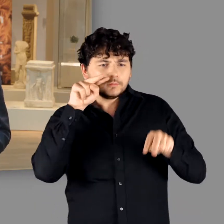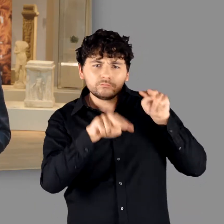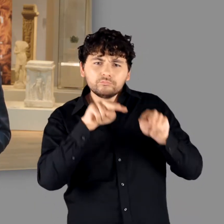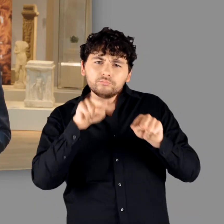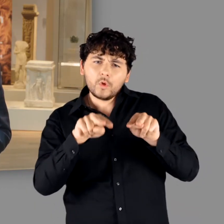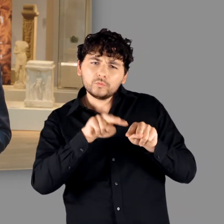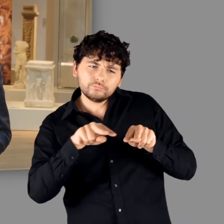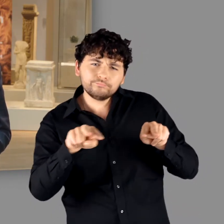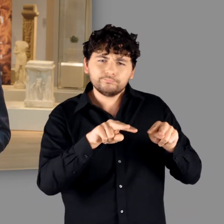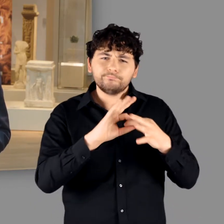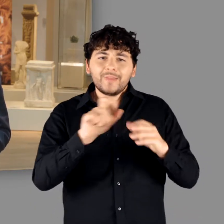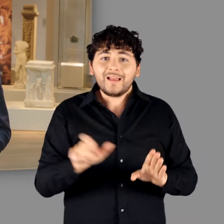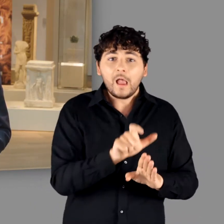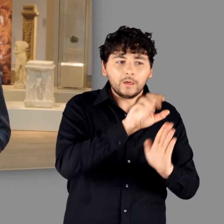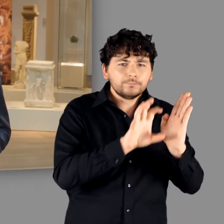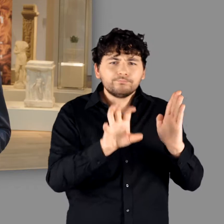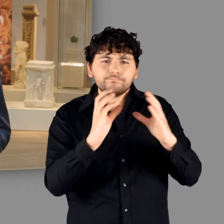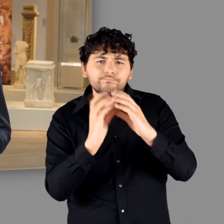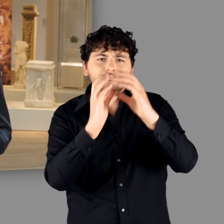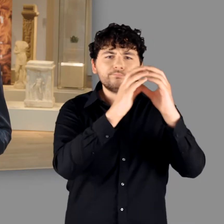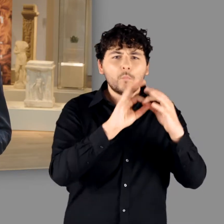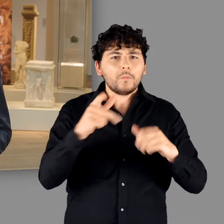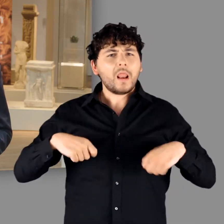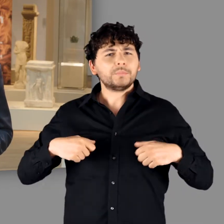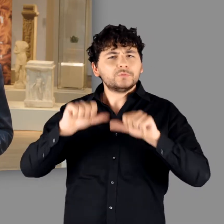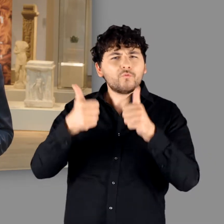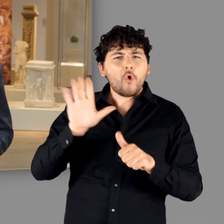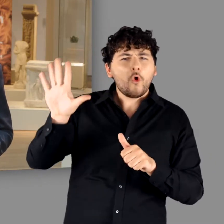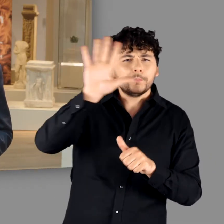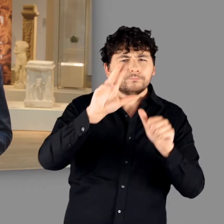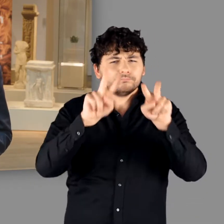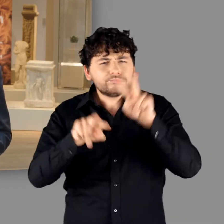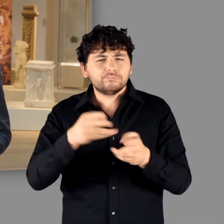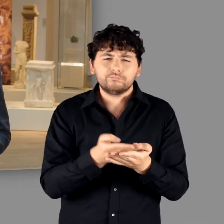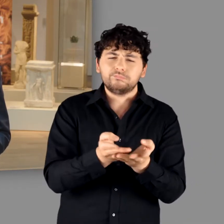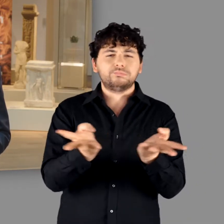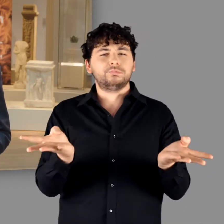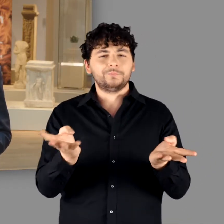auf verschiedenartige Ethnien am Rhein und deren variantenreiche Lebensweisen.